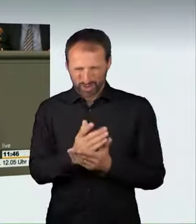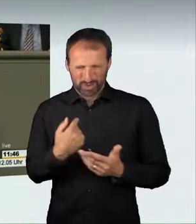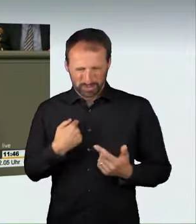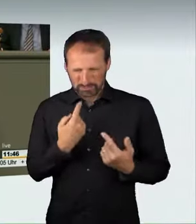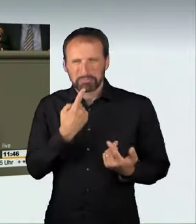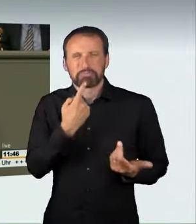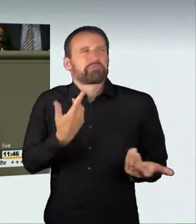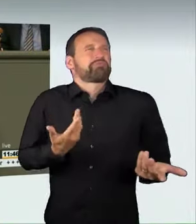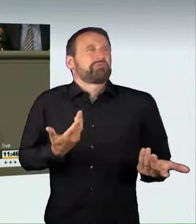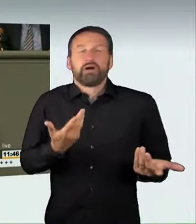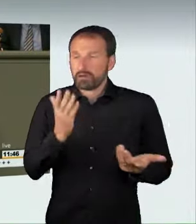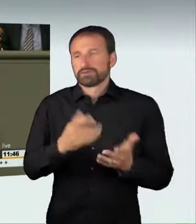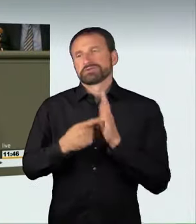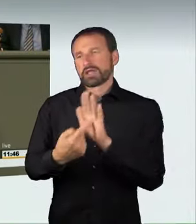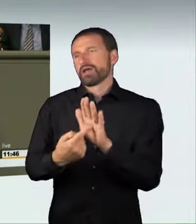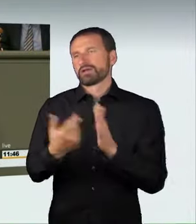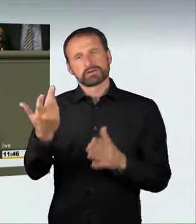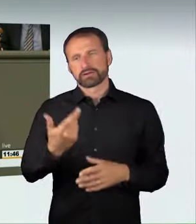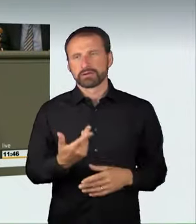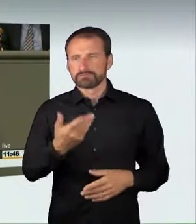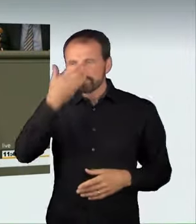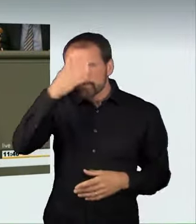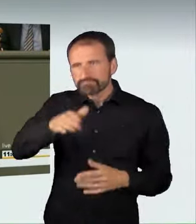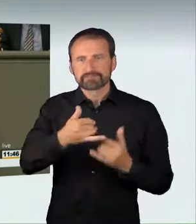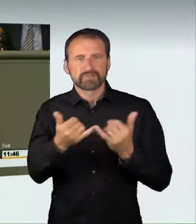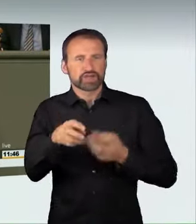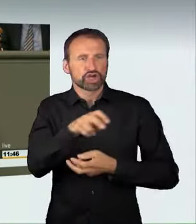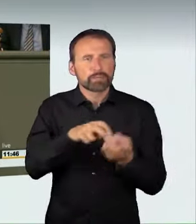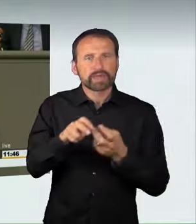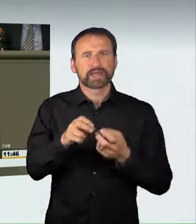an diese Form der Mobilität nicht gewachsen ist, dass er mit einem Auto